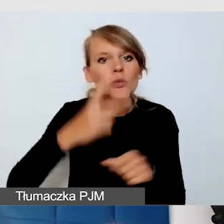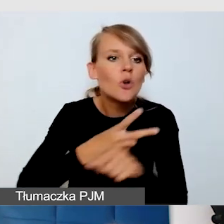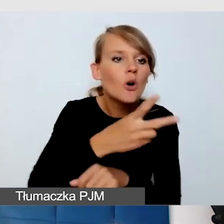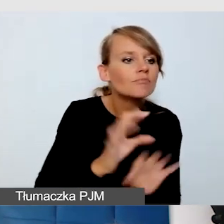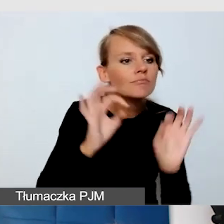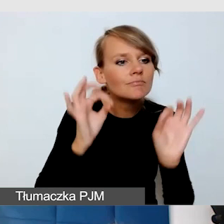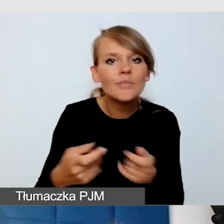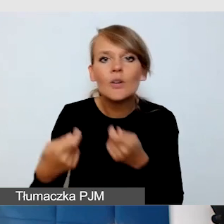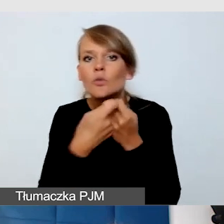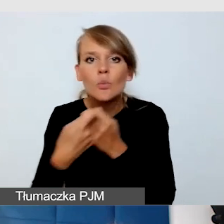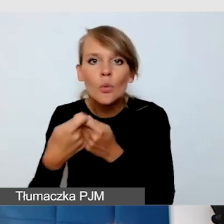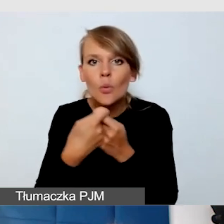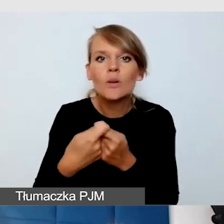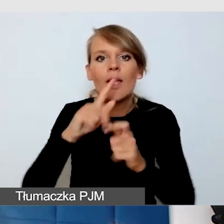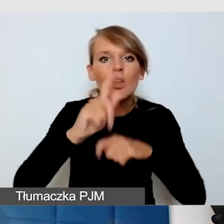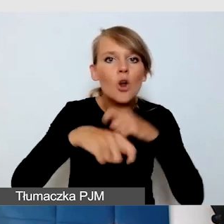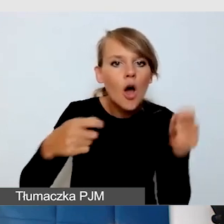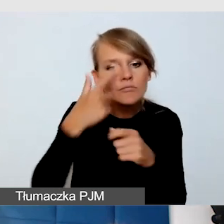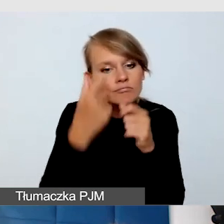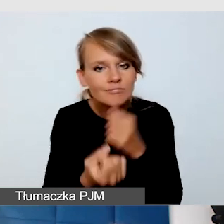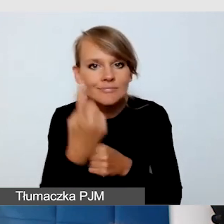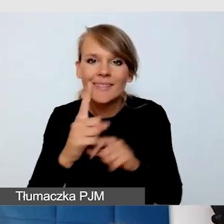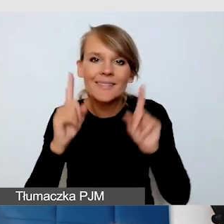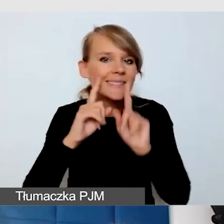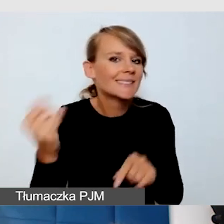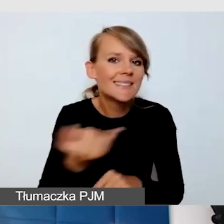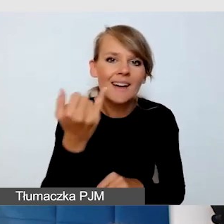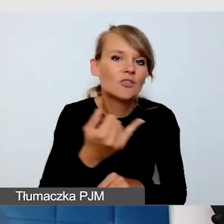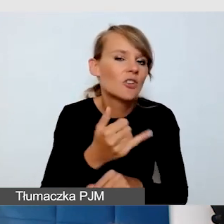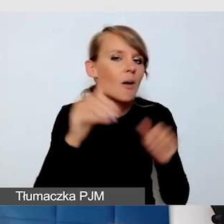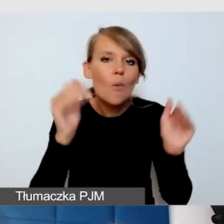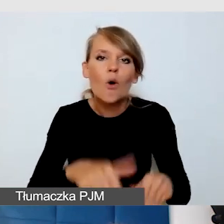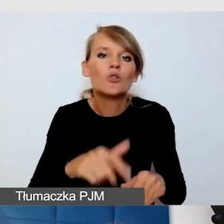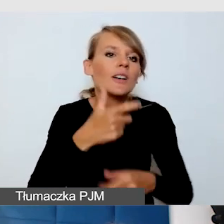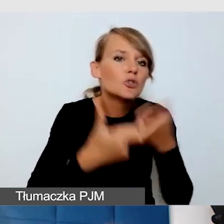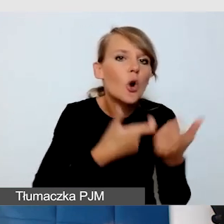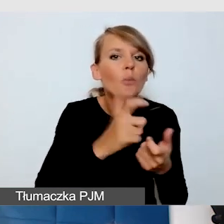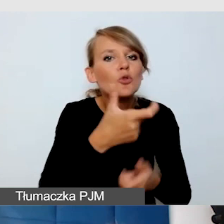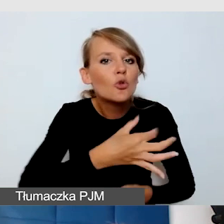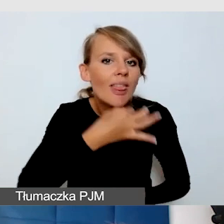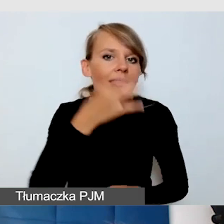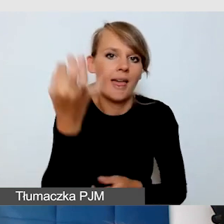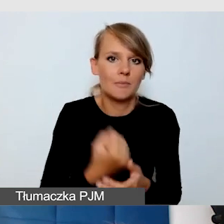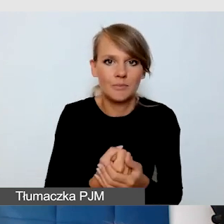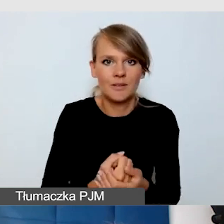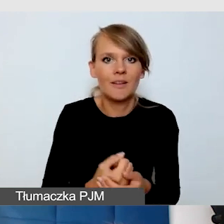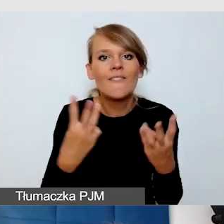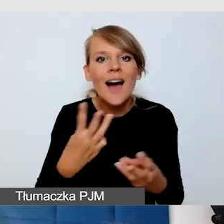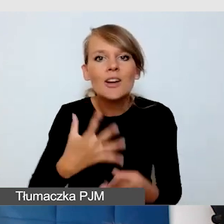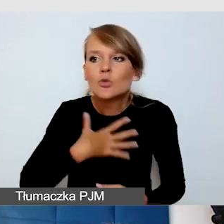że tak naprawdę zawsze coś może być lepsze, bardziej idealne. Zawsze empatia podpowiada nam rozwiązania.